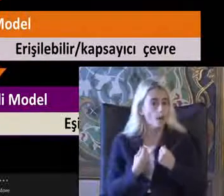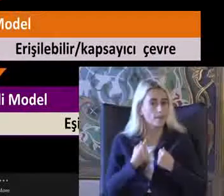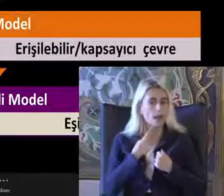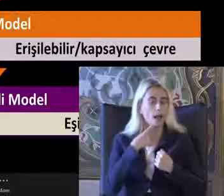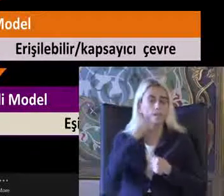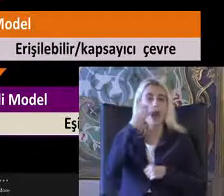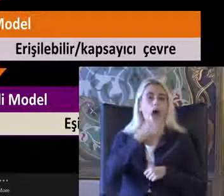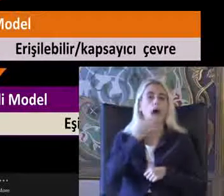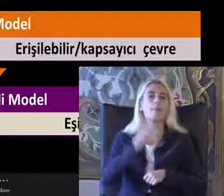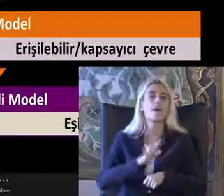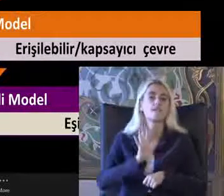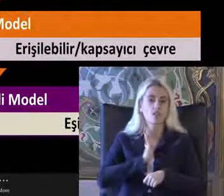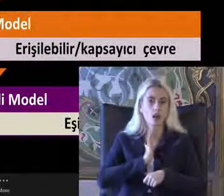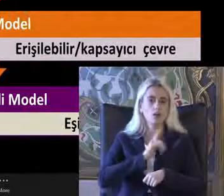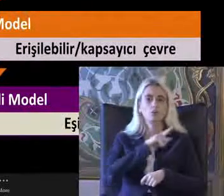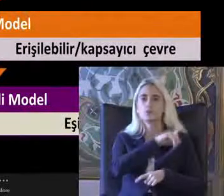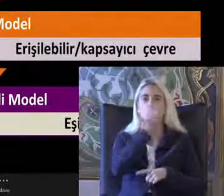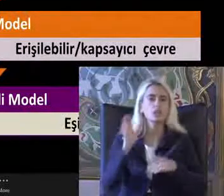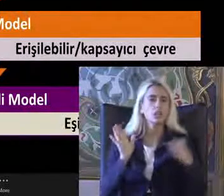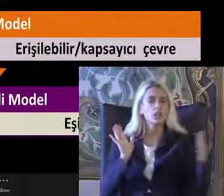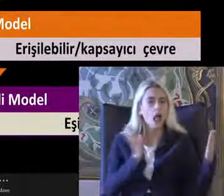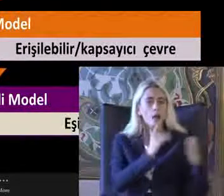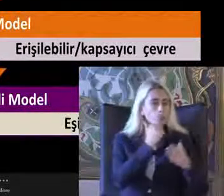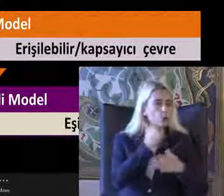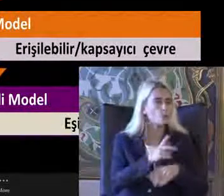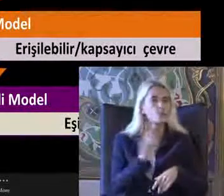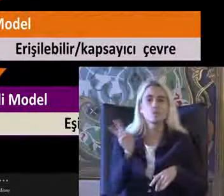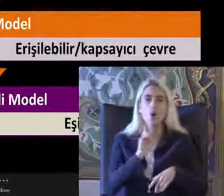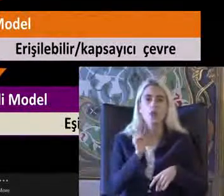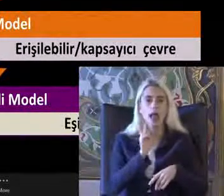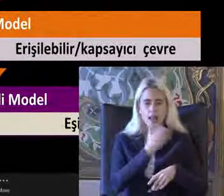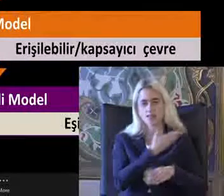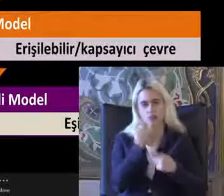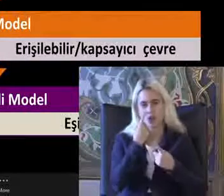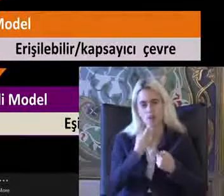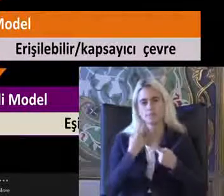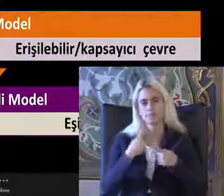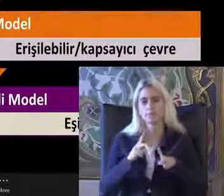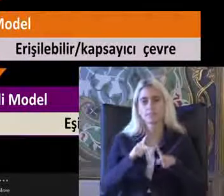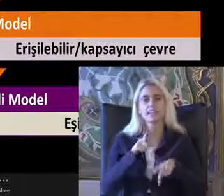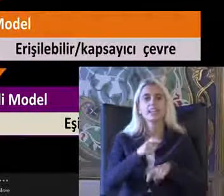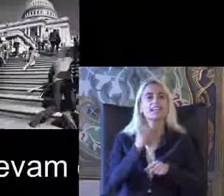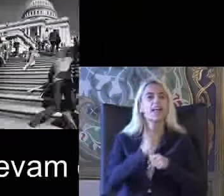Yaklaşımların tümünde bu modelleri görebilirsiniz Genellikle medyada